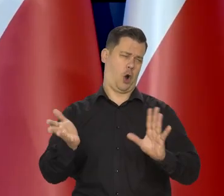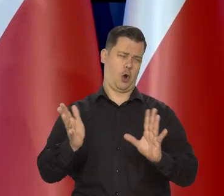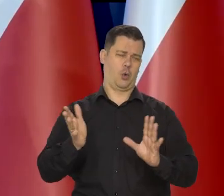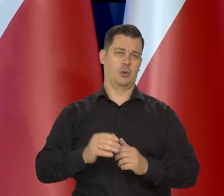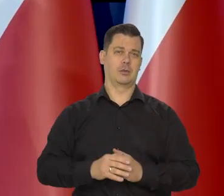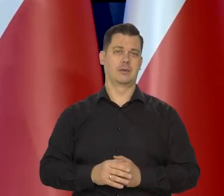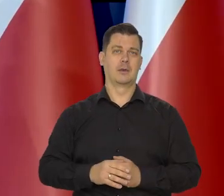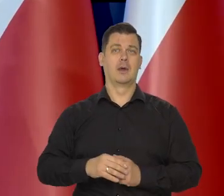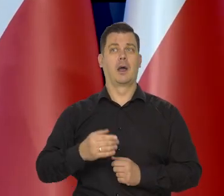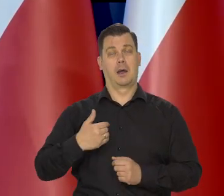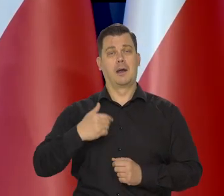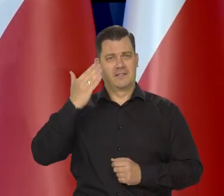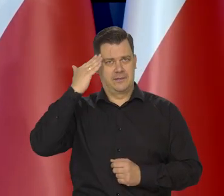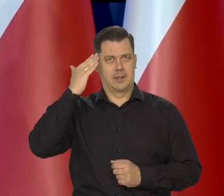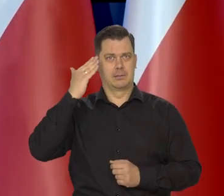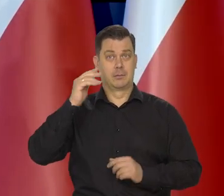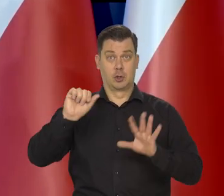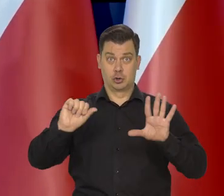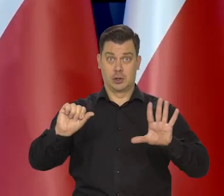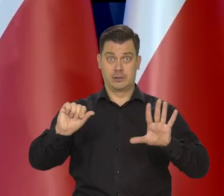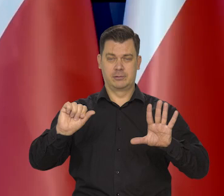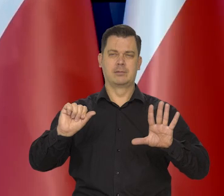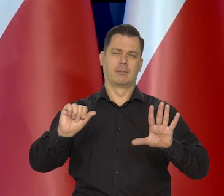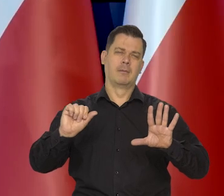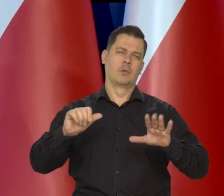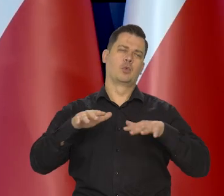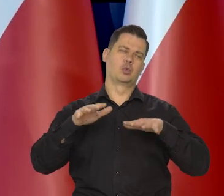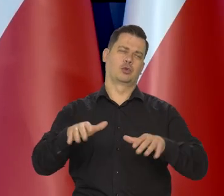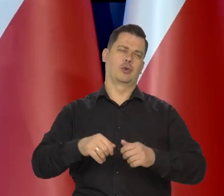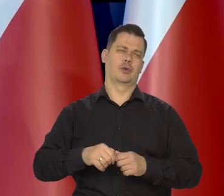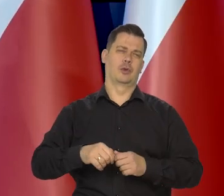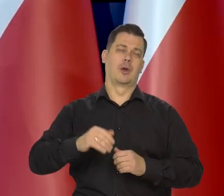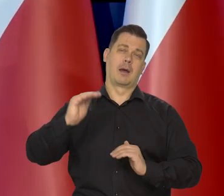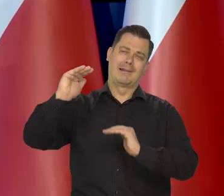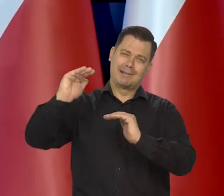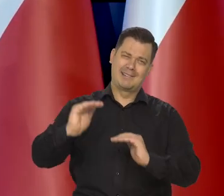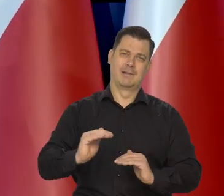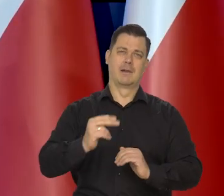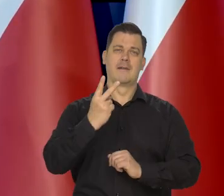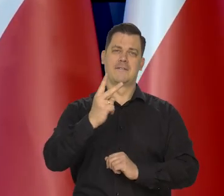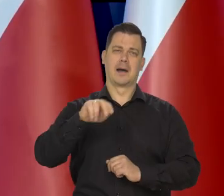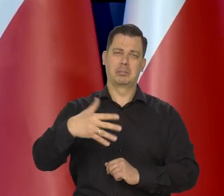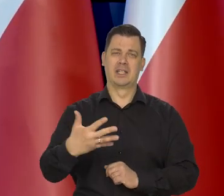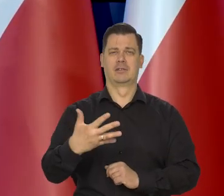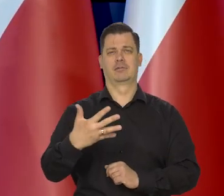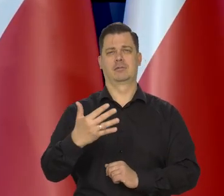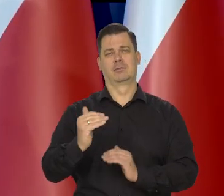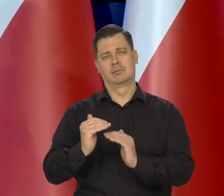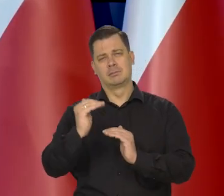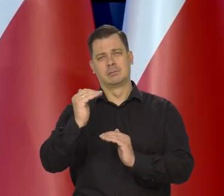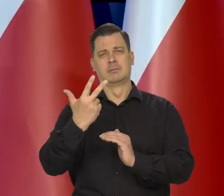No 6% to oczywiście jest nadal podwyższona inflacja, bo my mamy cel 2,5 plus-minus 1,